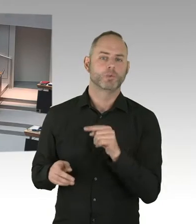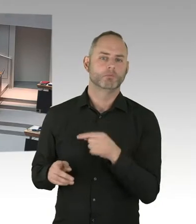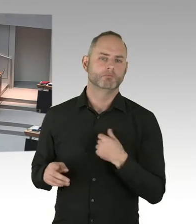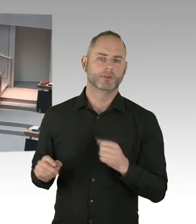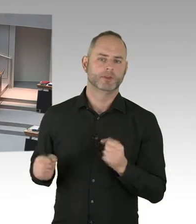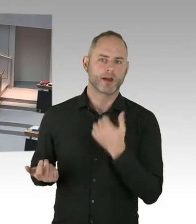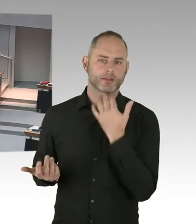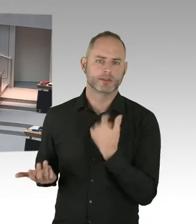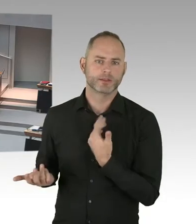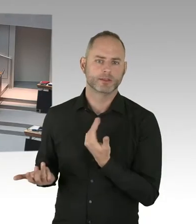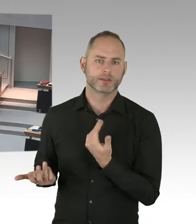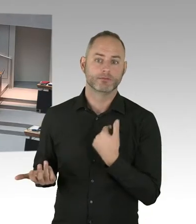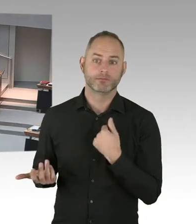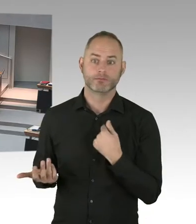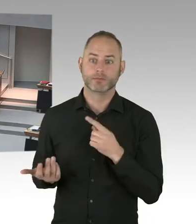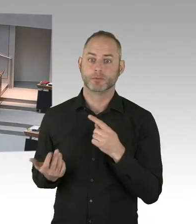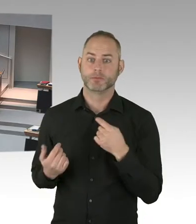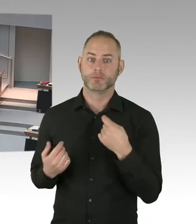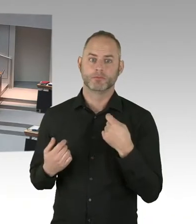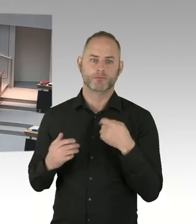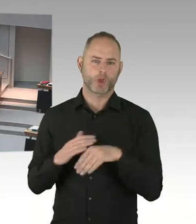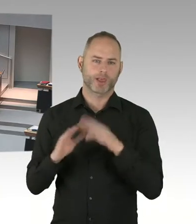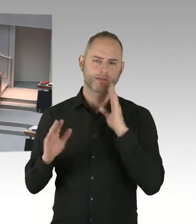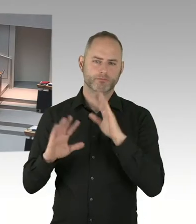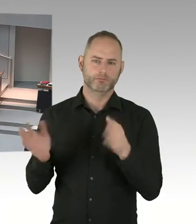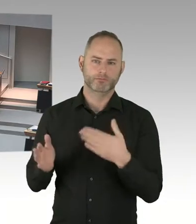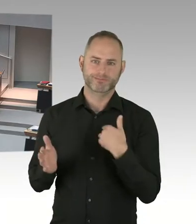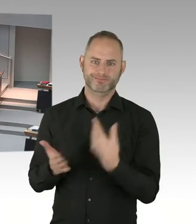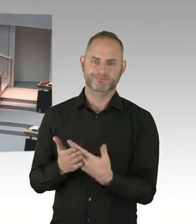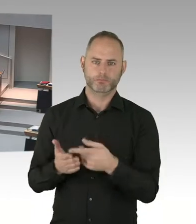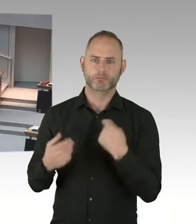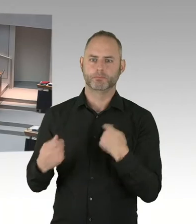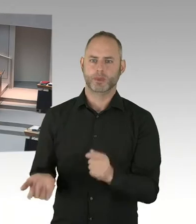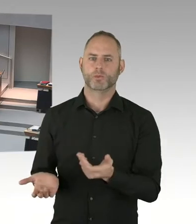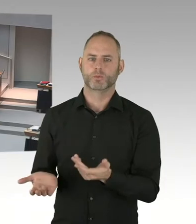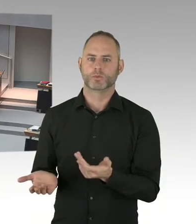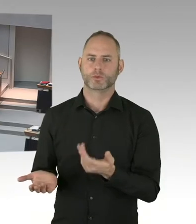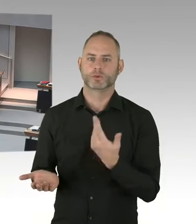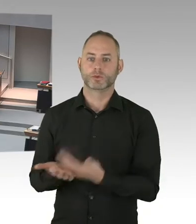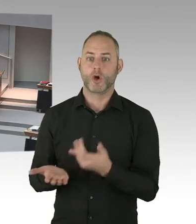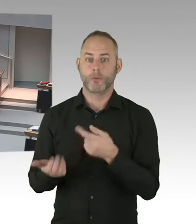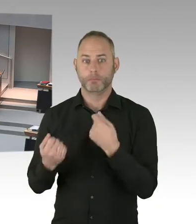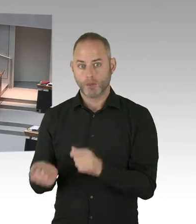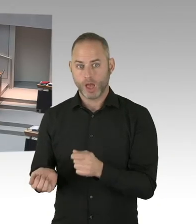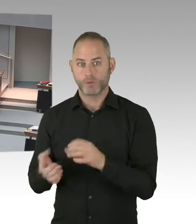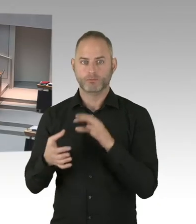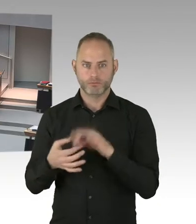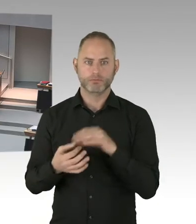Oder Wohnungslose rein. So. Und das funktioniert nicht. Da müssten Sie sich denn vielleicht mal auf Bundesebene